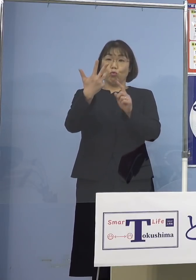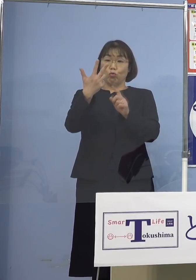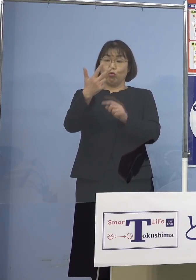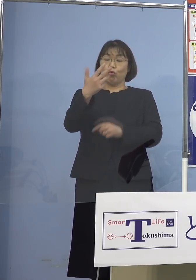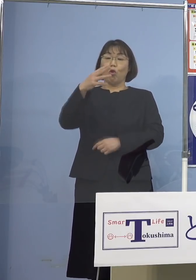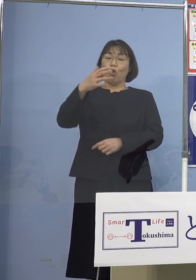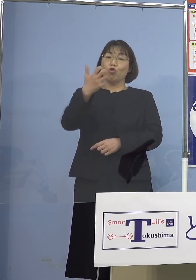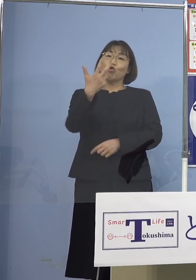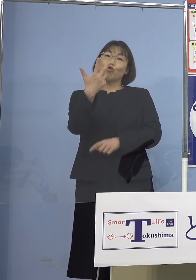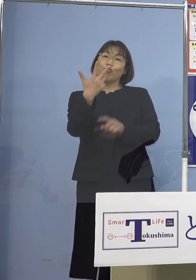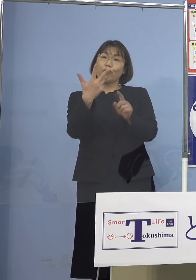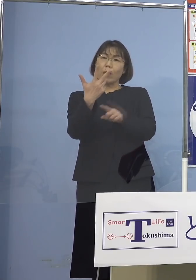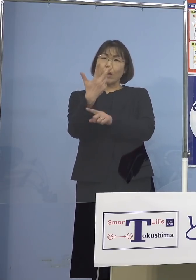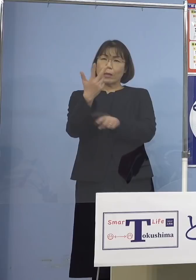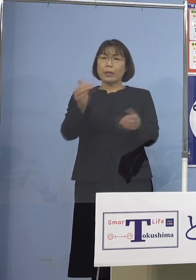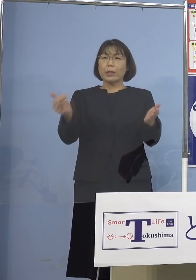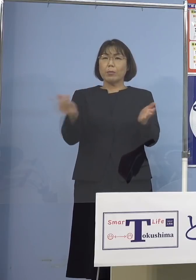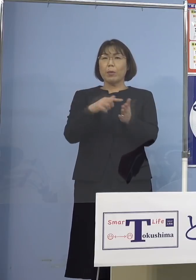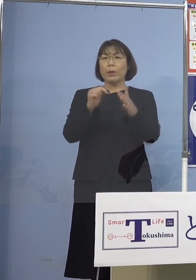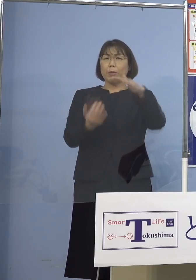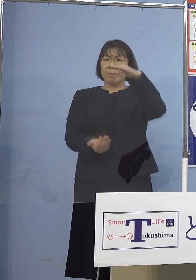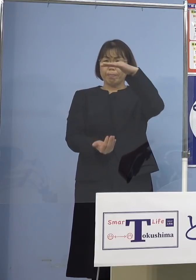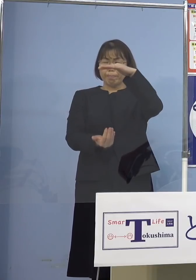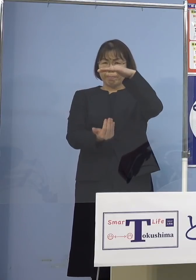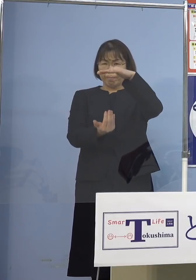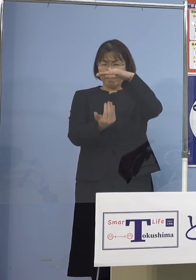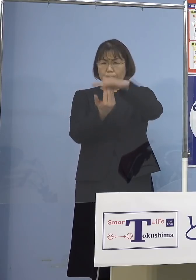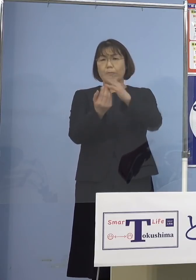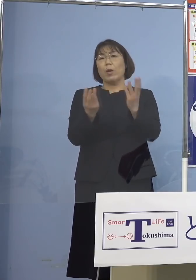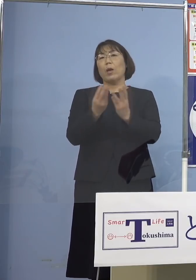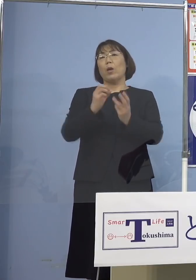過去1番多いということですが この「オミクロン株」の